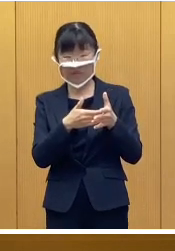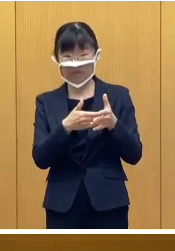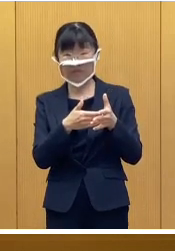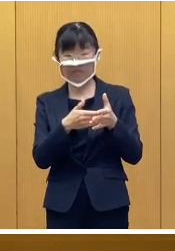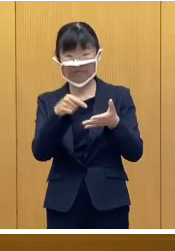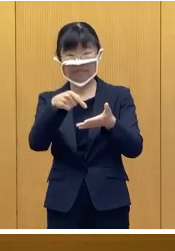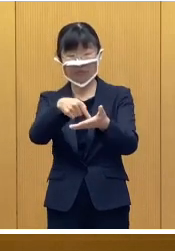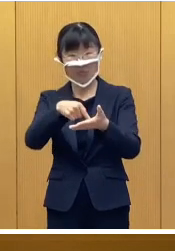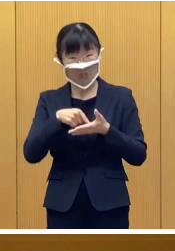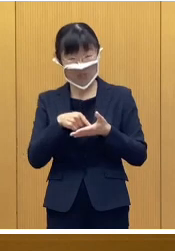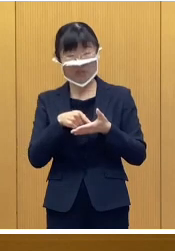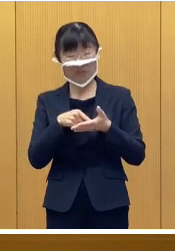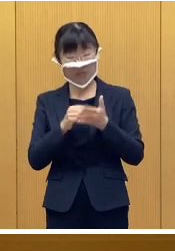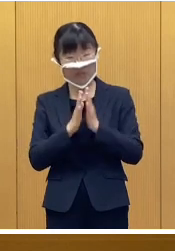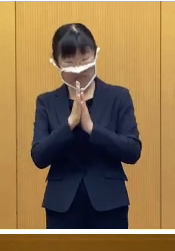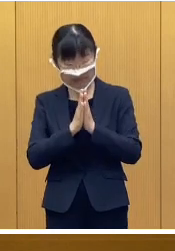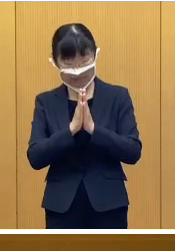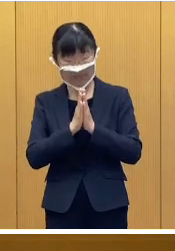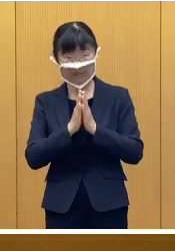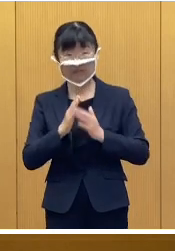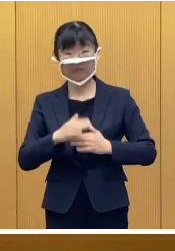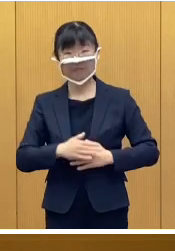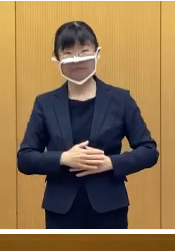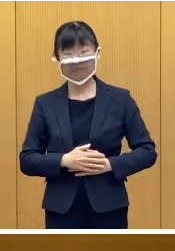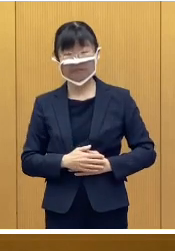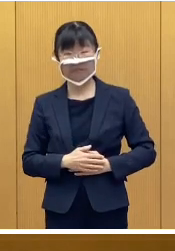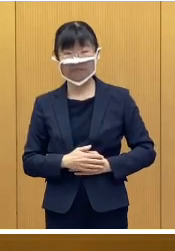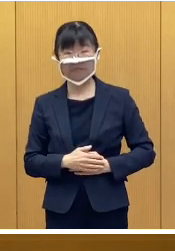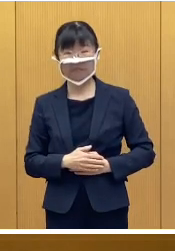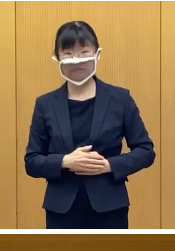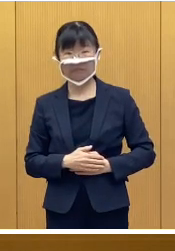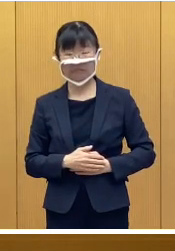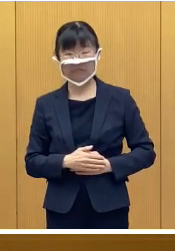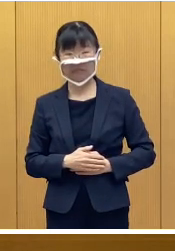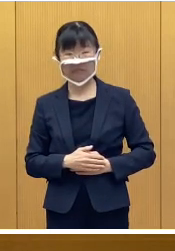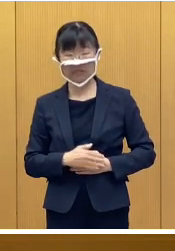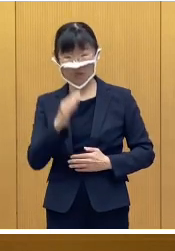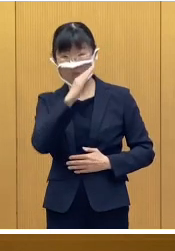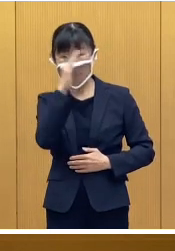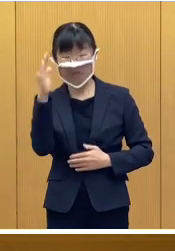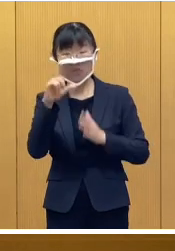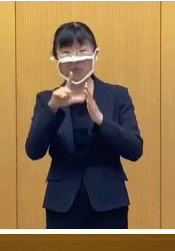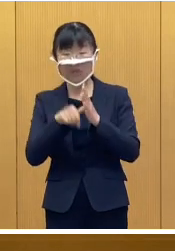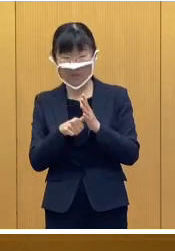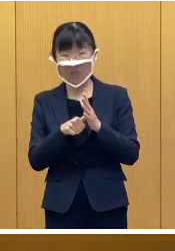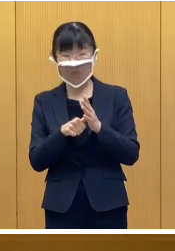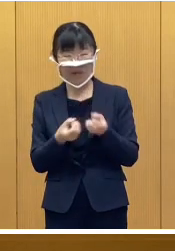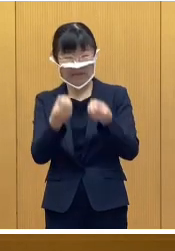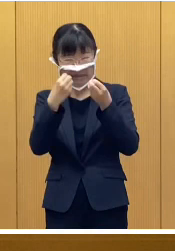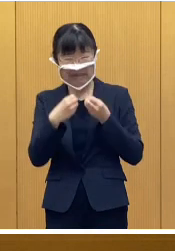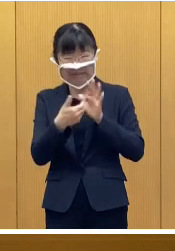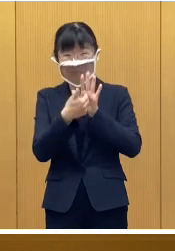それまでにお申し込みいただきたいと思います なお当日は感染症対策のために